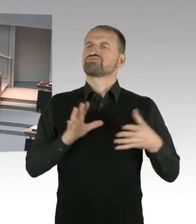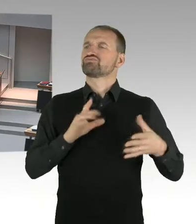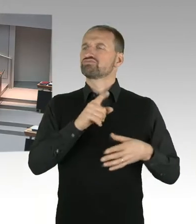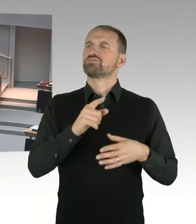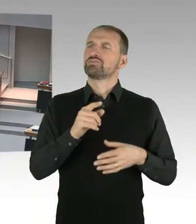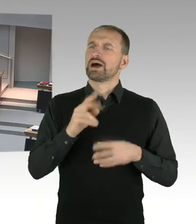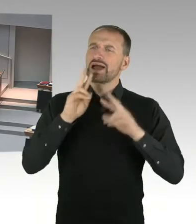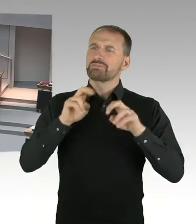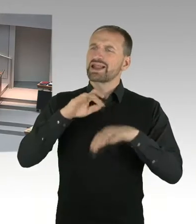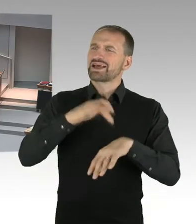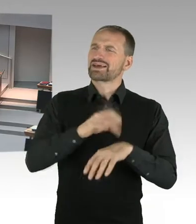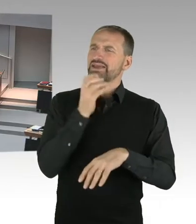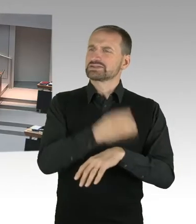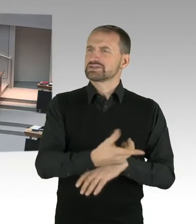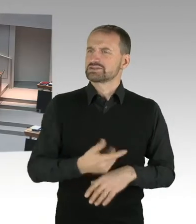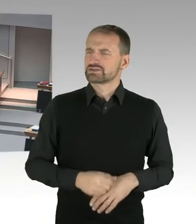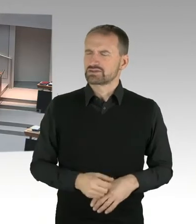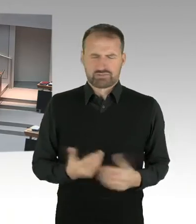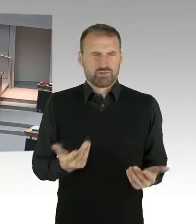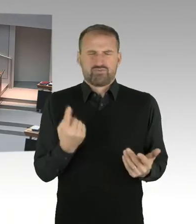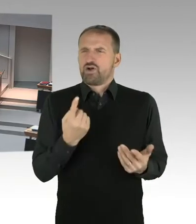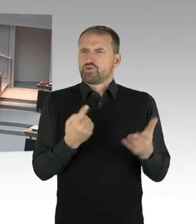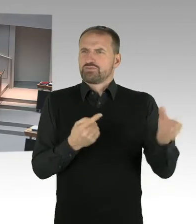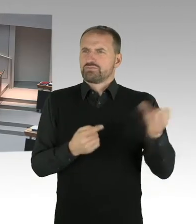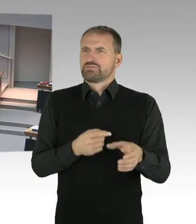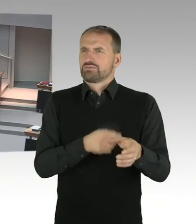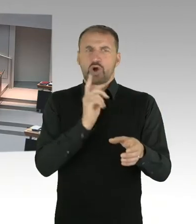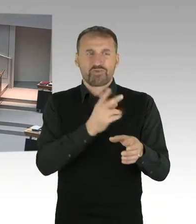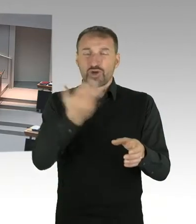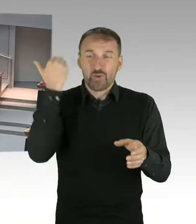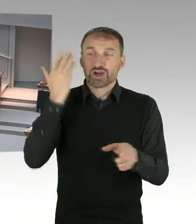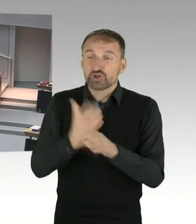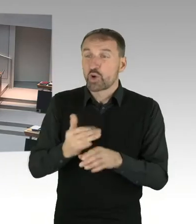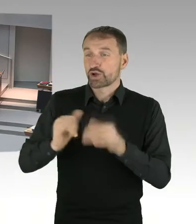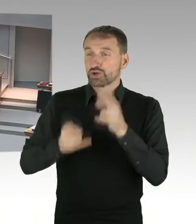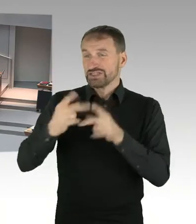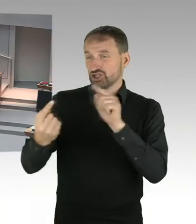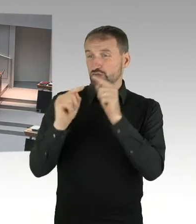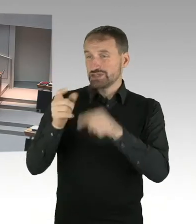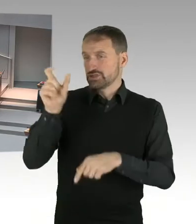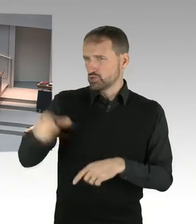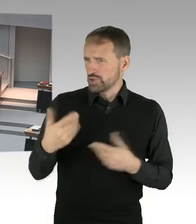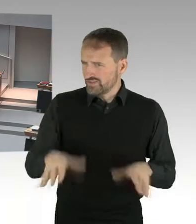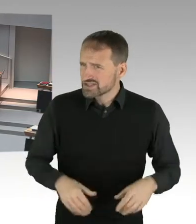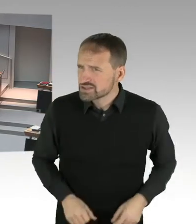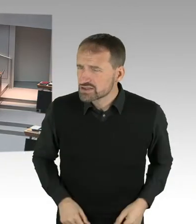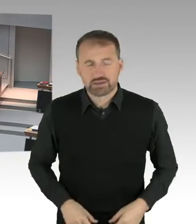(Sprecherwechsel) Herr Präsident, Herr Abgeordnete, meine Damen und Herren. Dem Stiftungsrat war bei der Einsetzung von Frau Birthler wichtig und bekannt, dass Frau Birthler eine anerkannte Person,